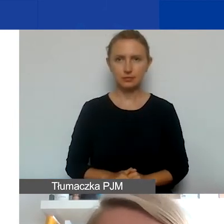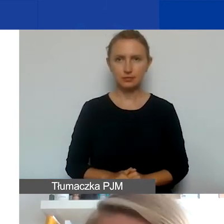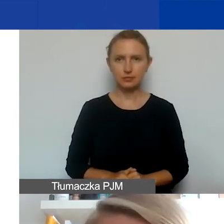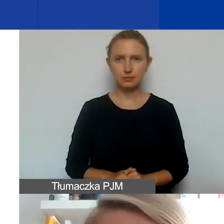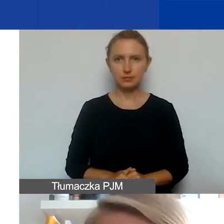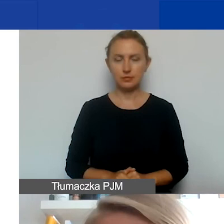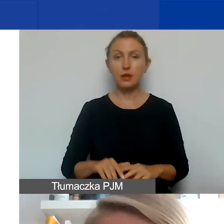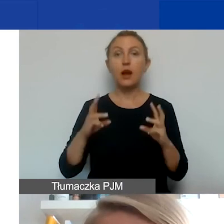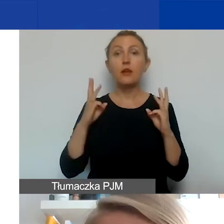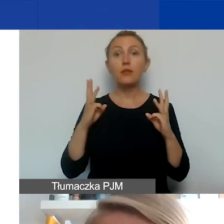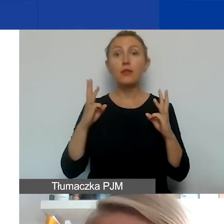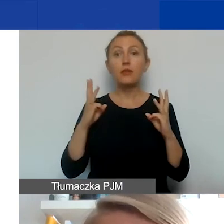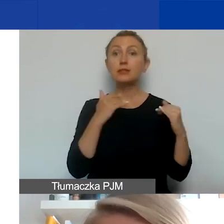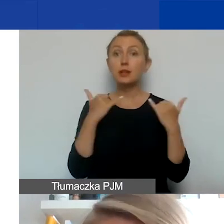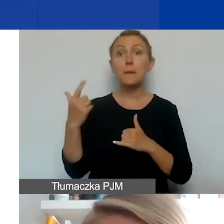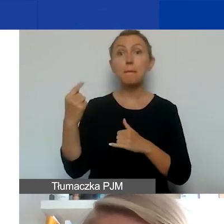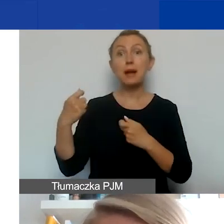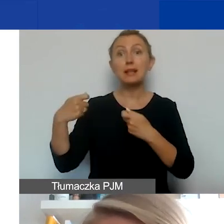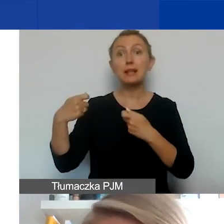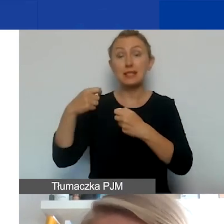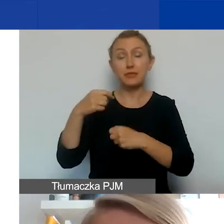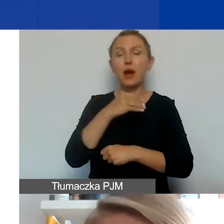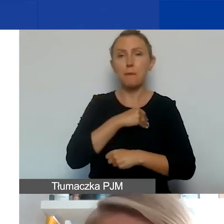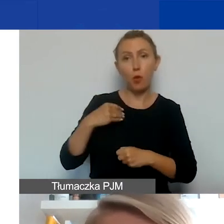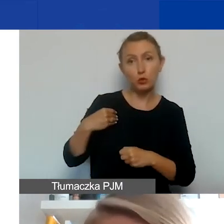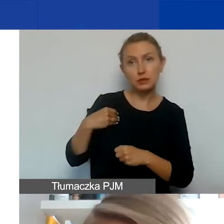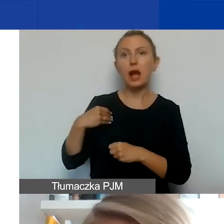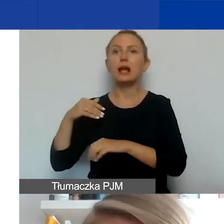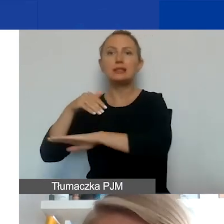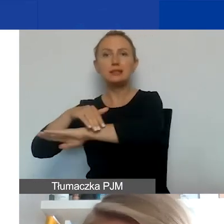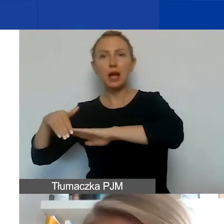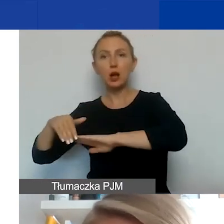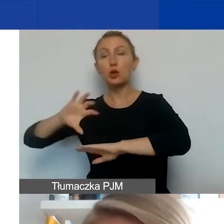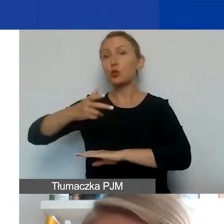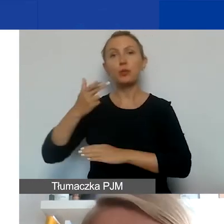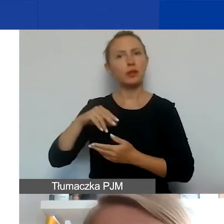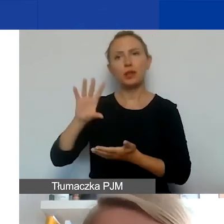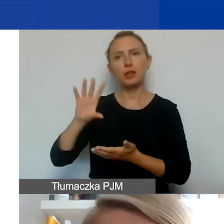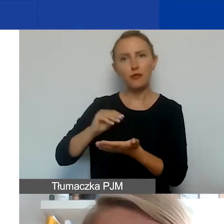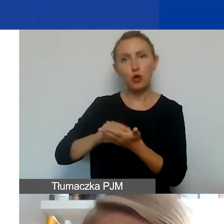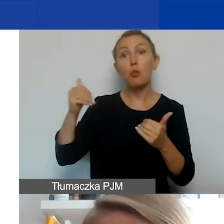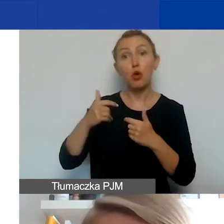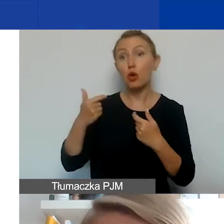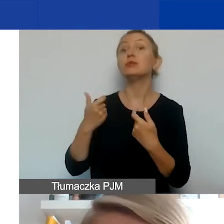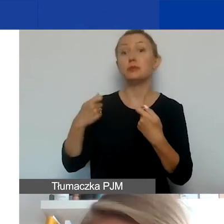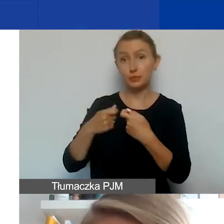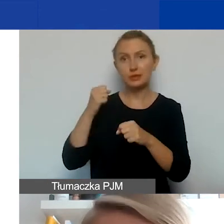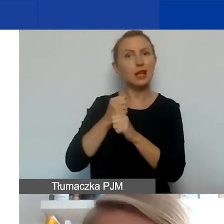Ważna różnica między partnerstwami polskimi i międzynarodowymi. Grupy nieformalne mogą być partnerami, ale tylko jeśli pochodzą z Polski.